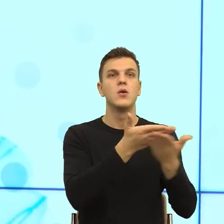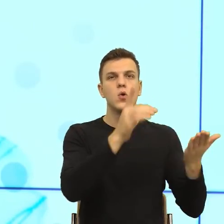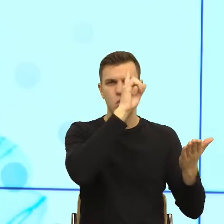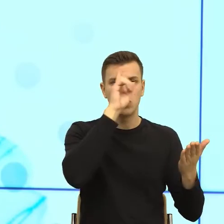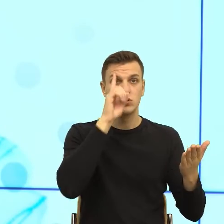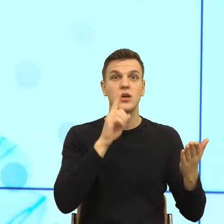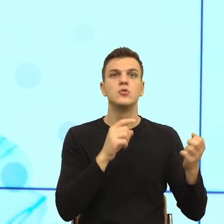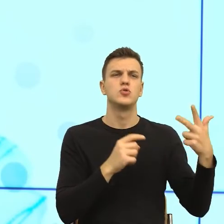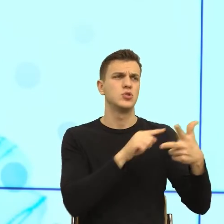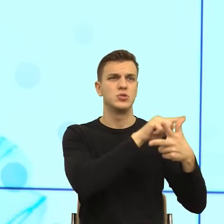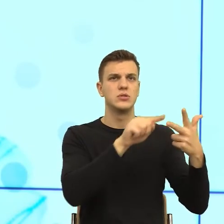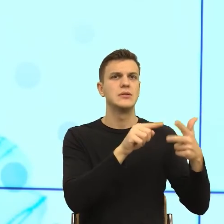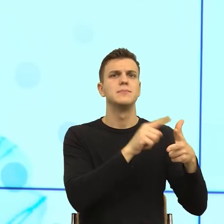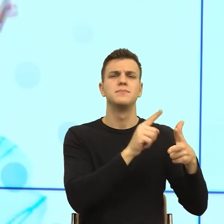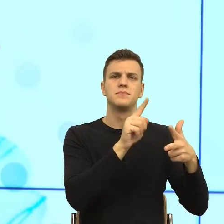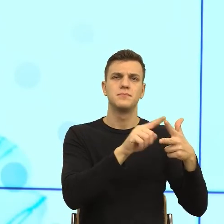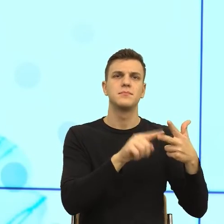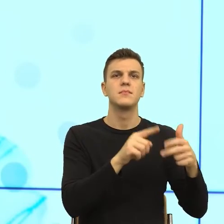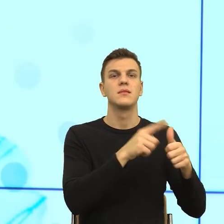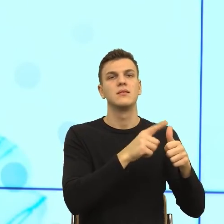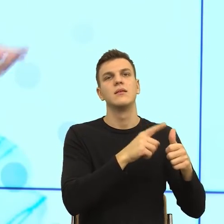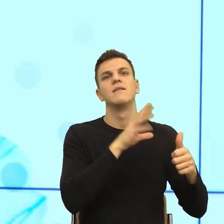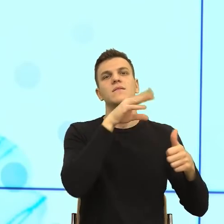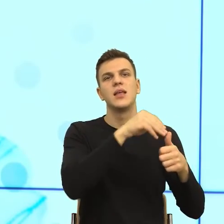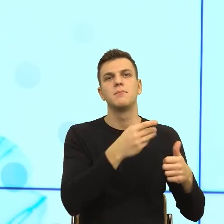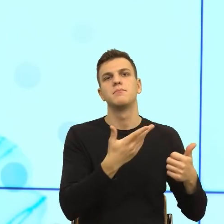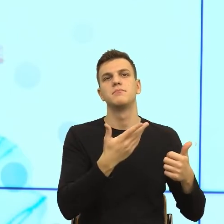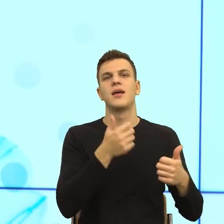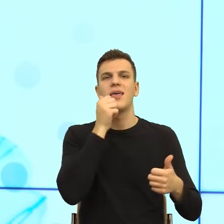fizjologii, w tym seksualności, życia prywatnego i cielesności,